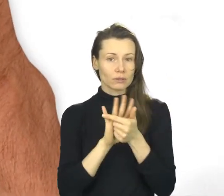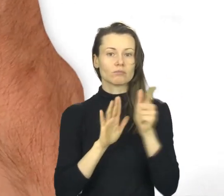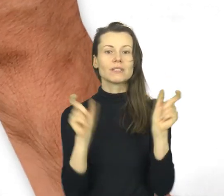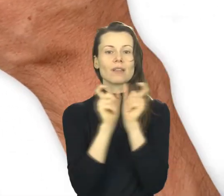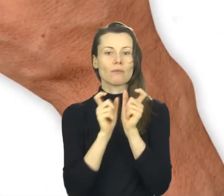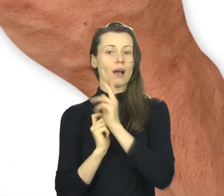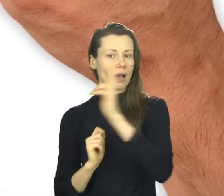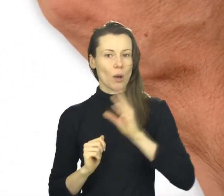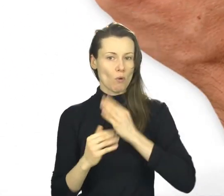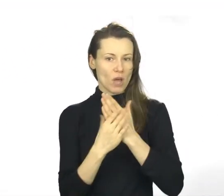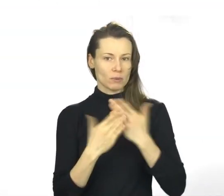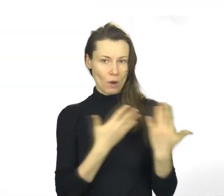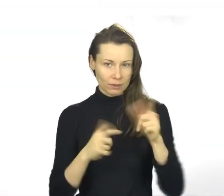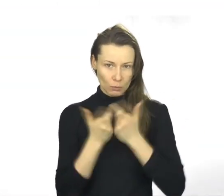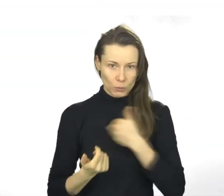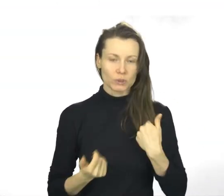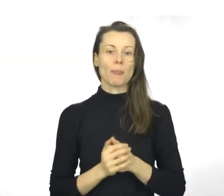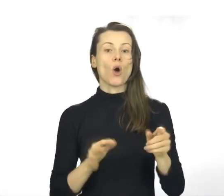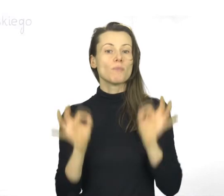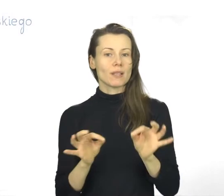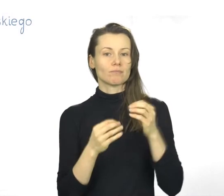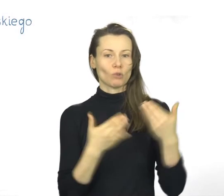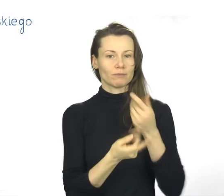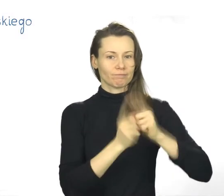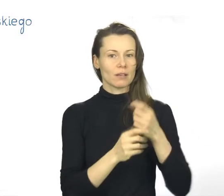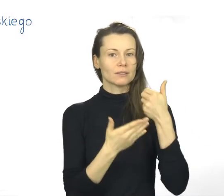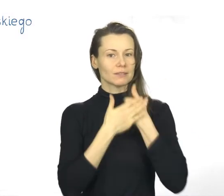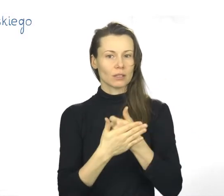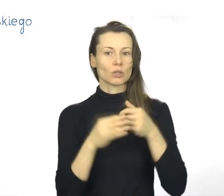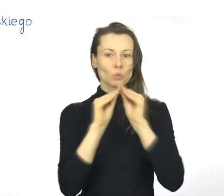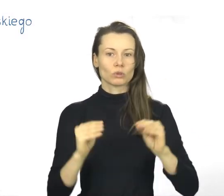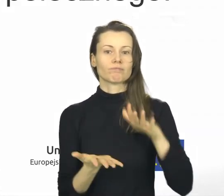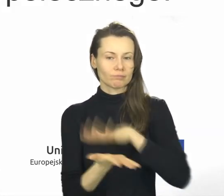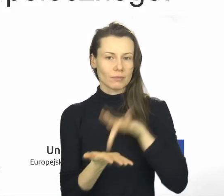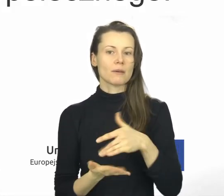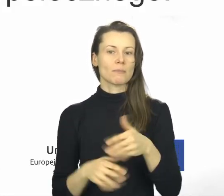Jest on przyznawany przez Centrum Zapewniania Jakości Kształcenia w Wojewódzkim Urzędzie Pracy w Krakowie.